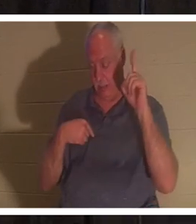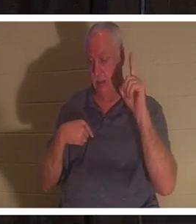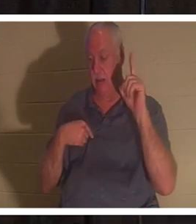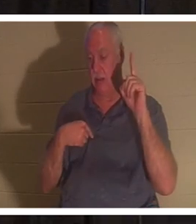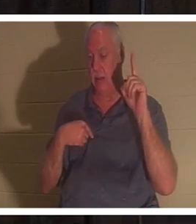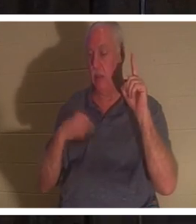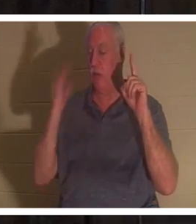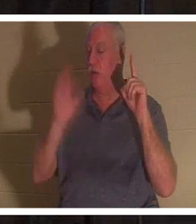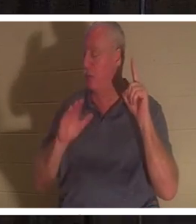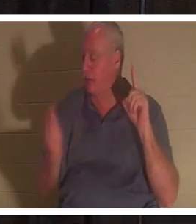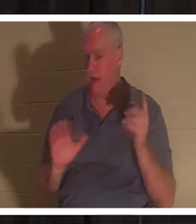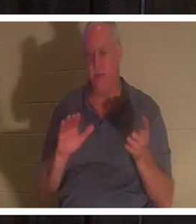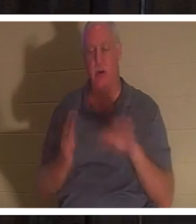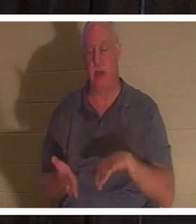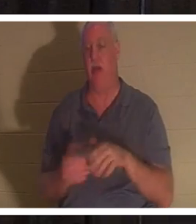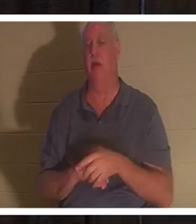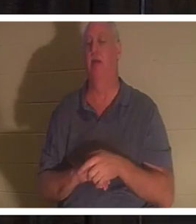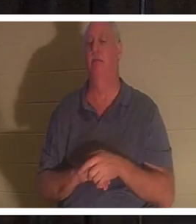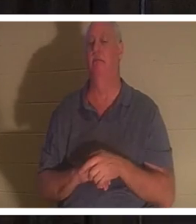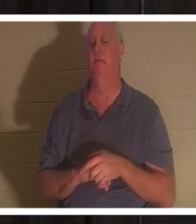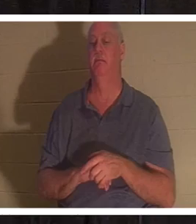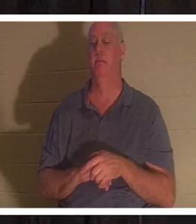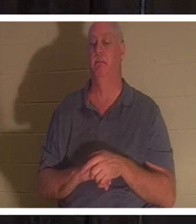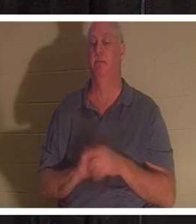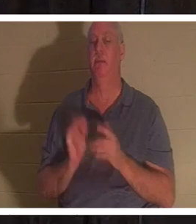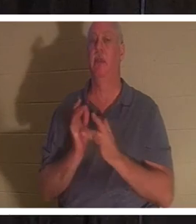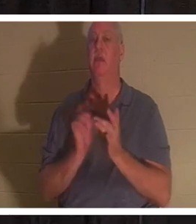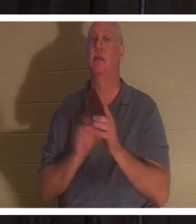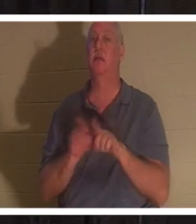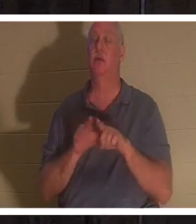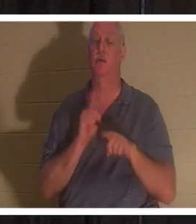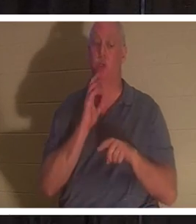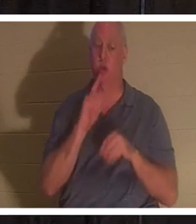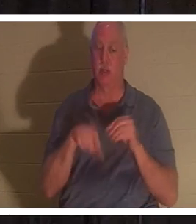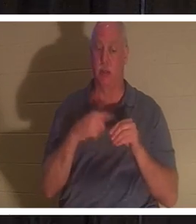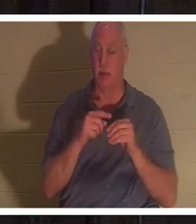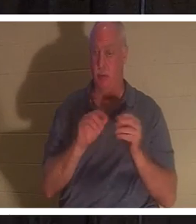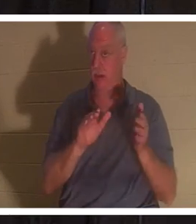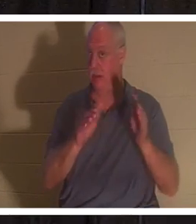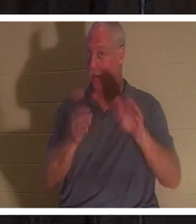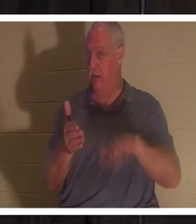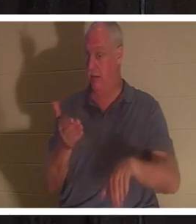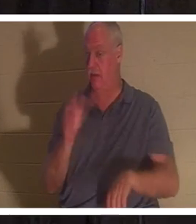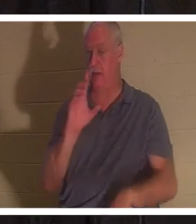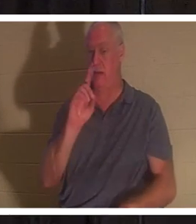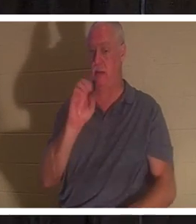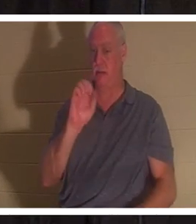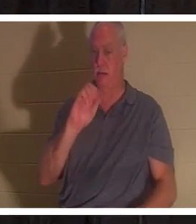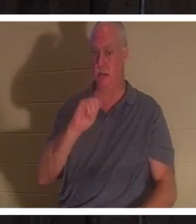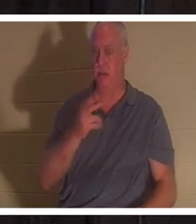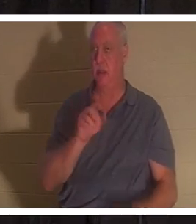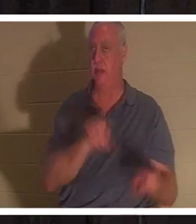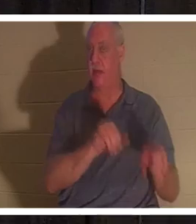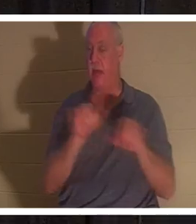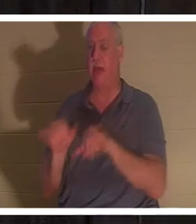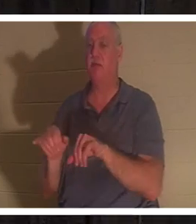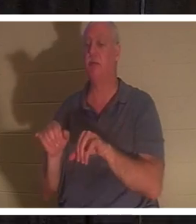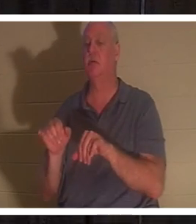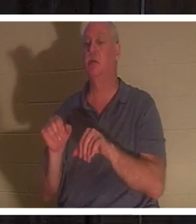यीशु ने भी एक ईसाई के लिए मृत्यु को सोने के समान बताया था, जब उसने याइर की बेटी को